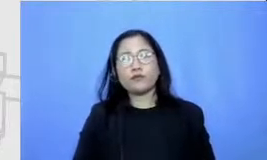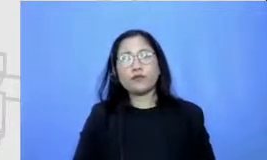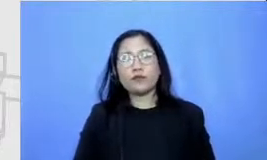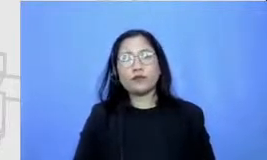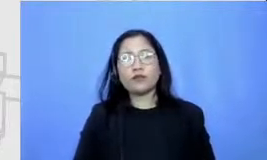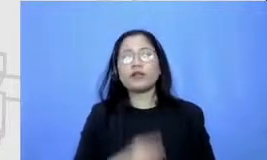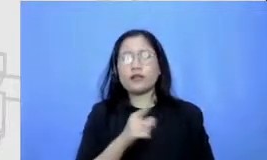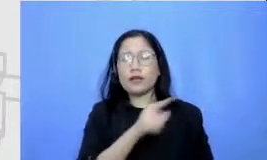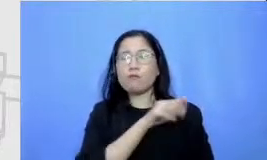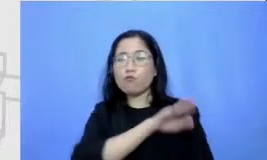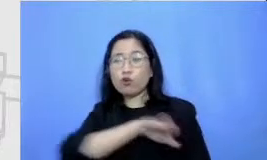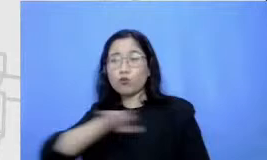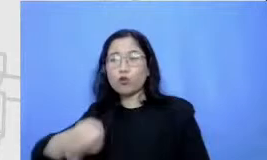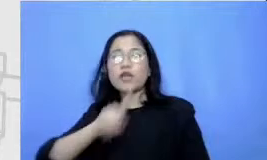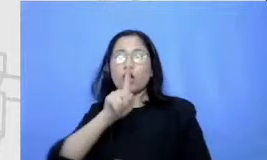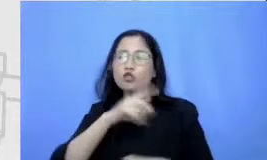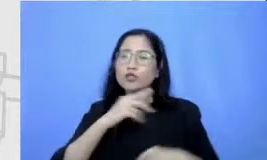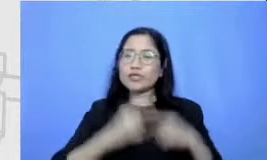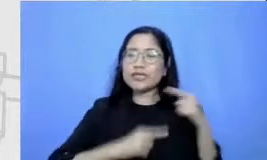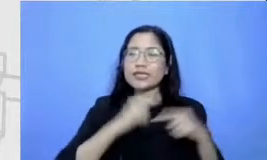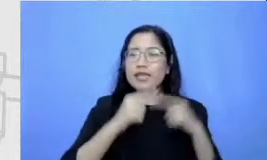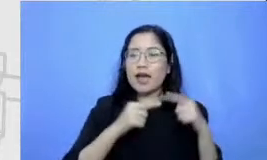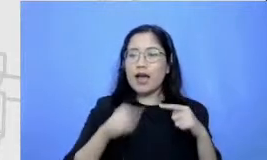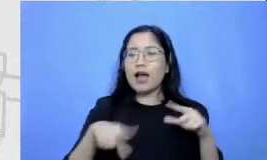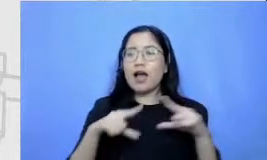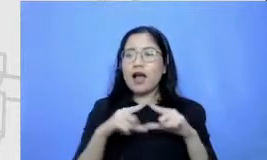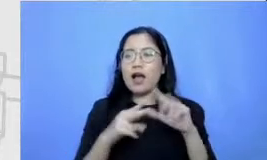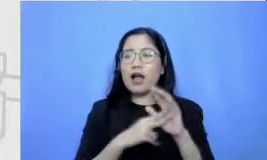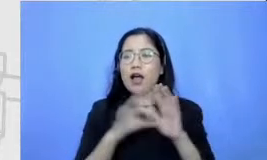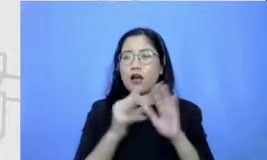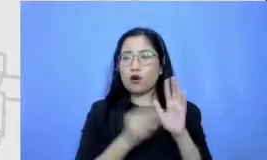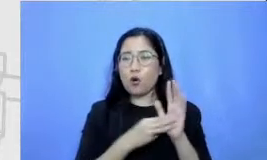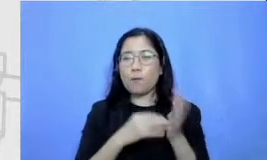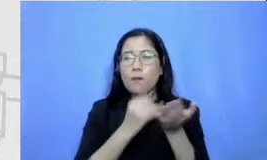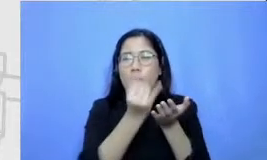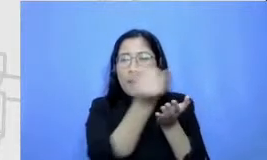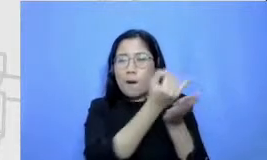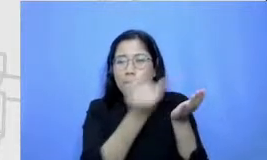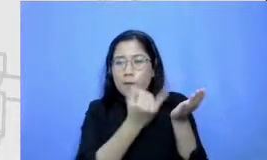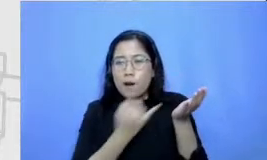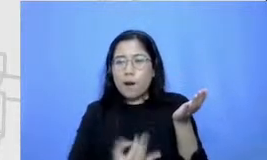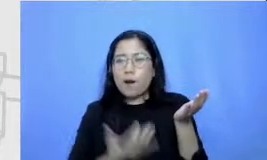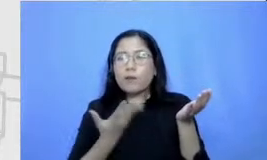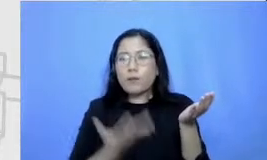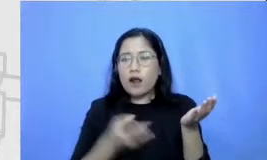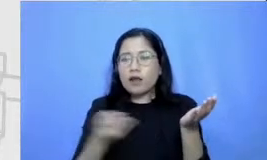musti menceritakan Bagaimana Anung itu menggambar jadi dia kemudian cari alat gambarnya alat gambar